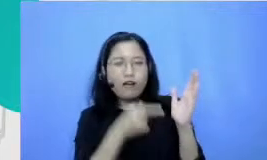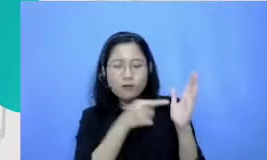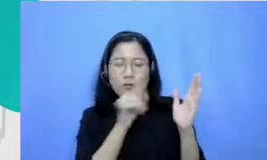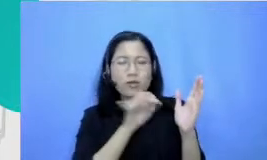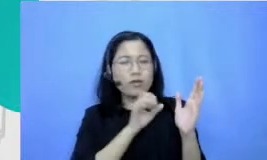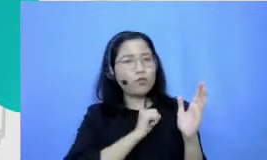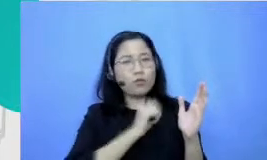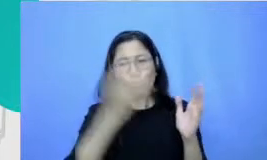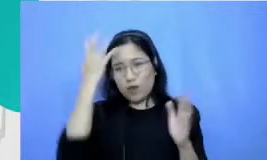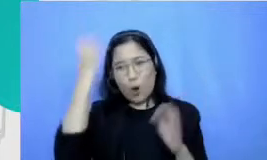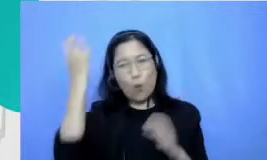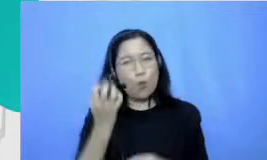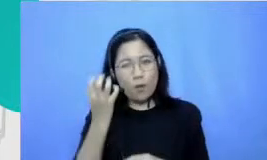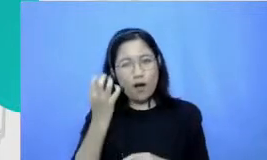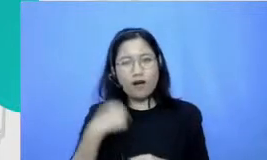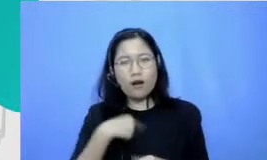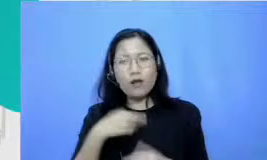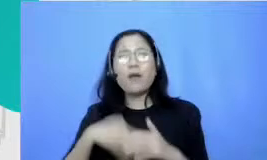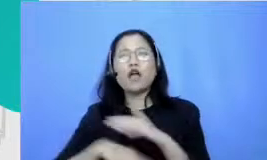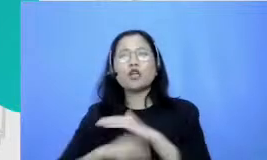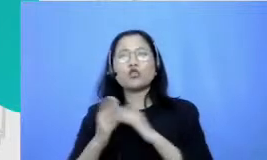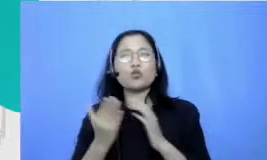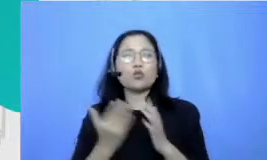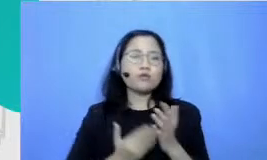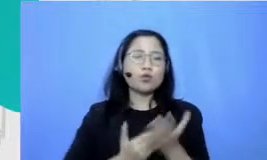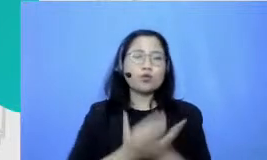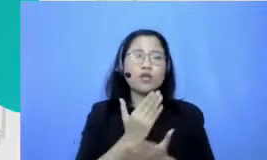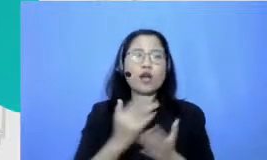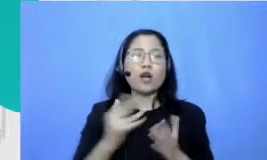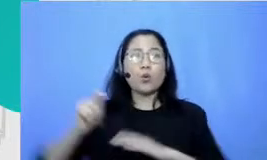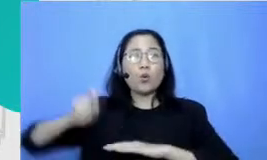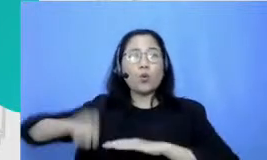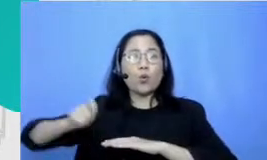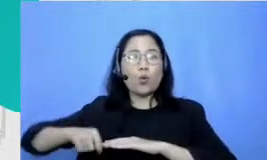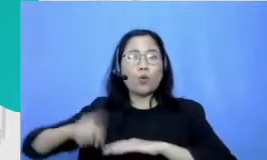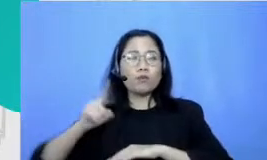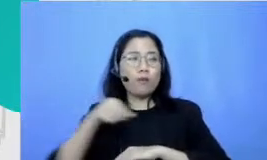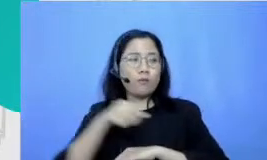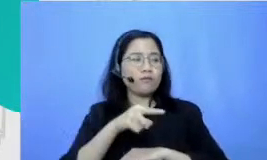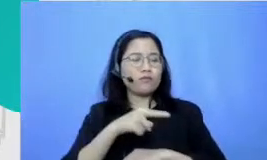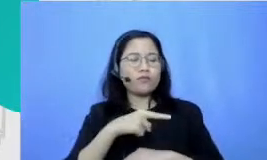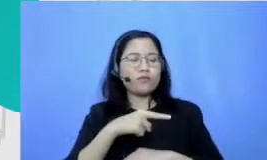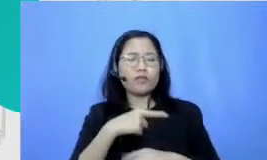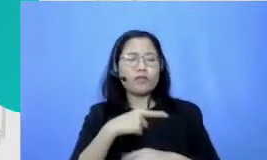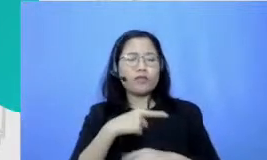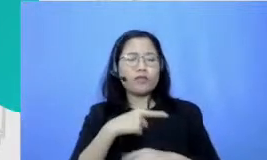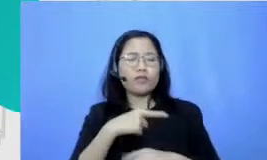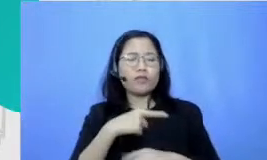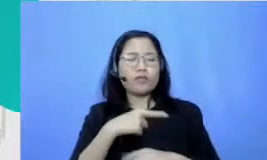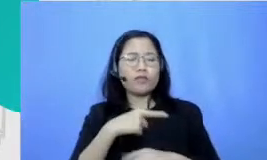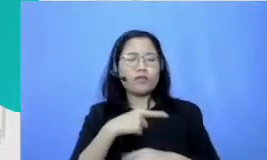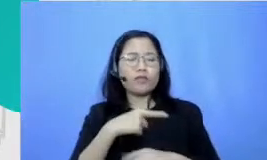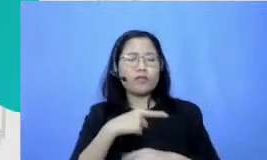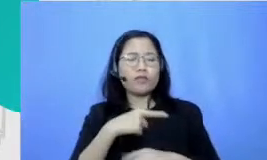yang waktu itu dianggapnya jauh-jauh dari angka jauh-jauh dari apa namanya itung-itungan oke nah